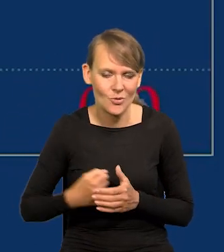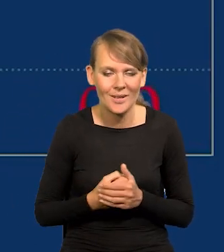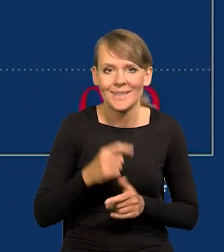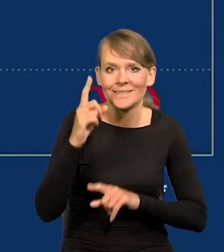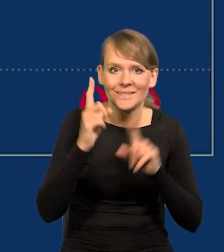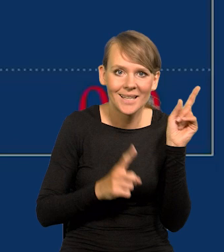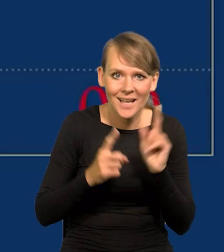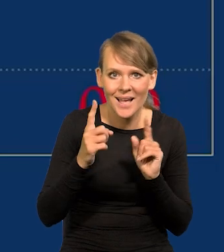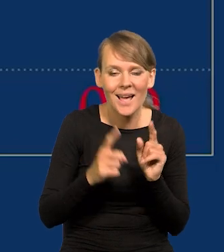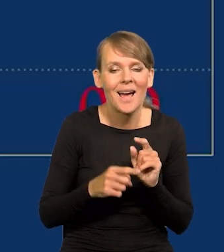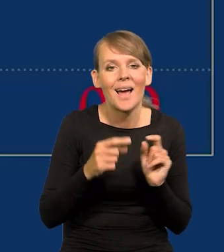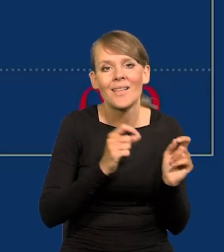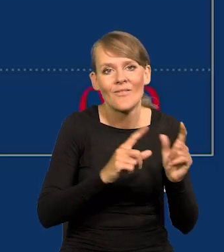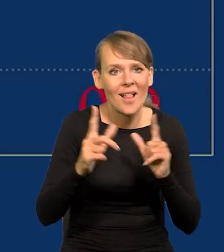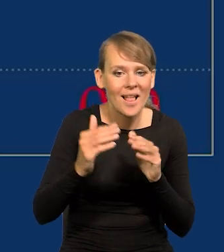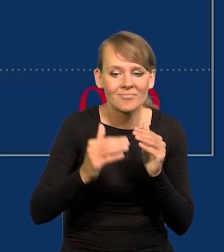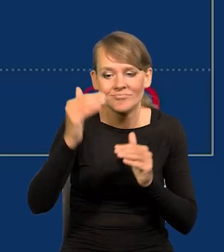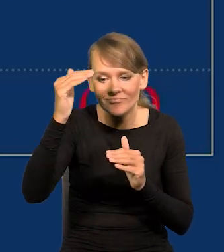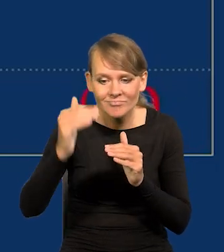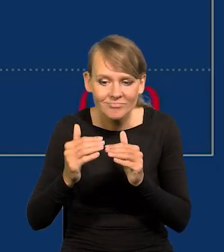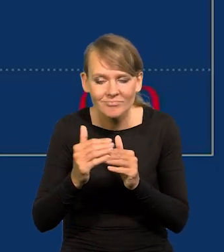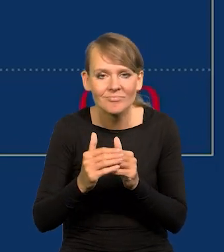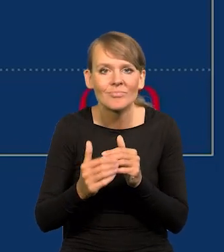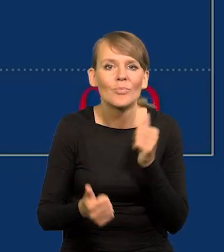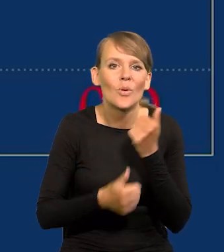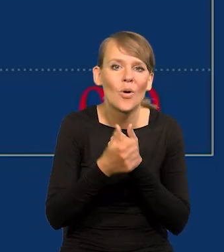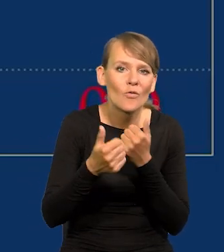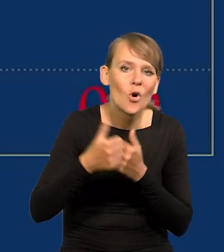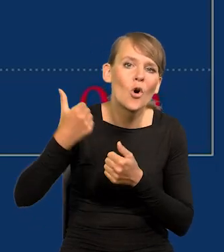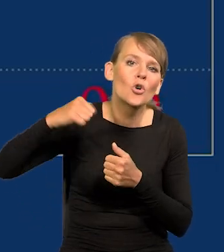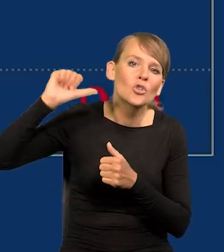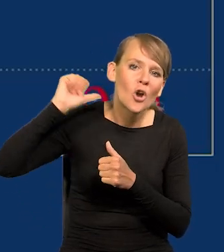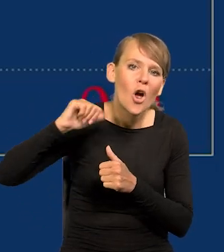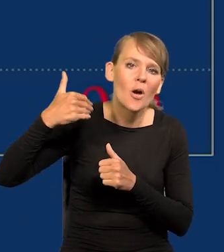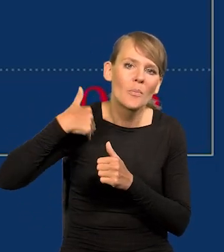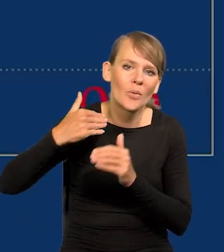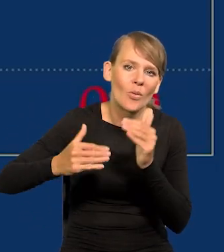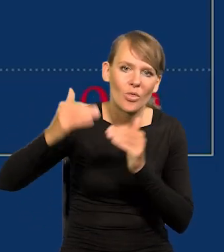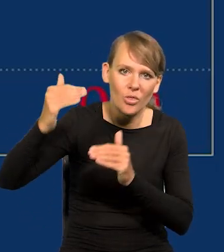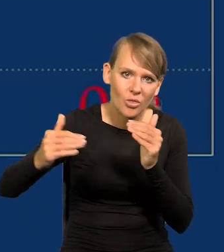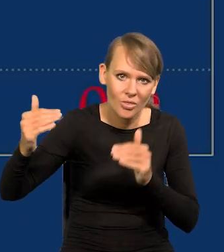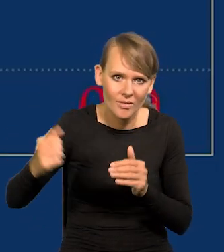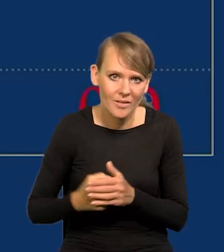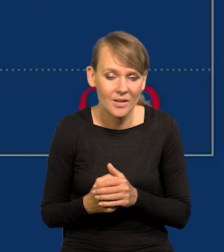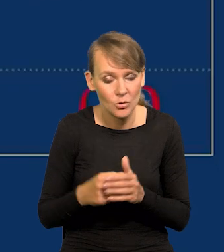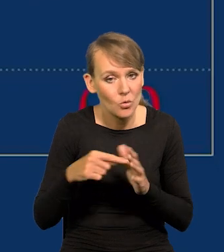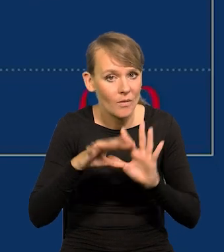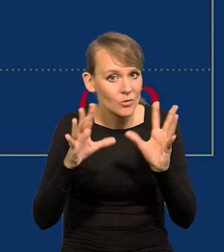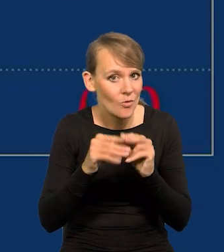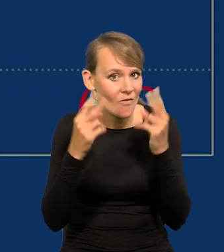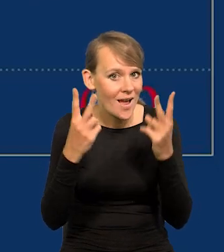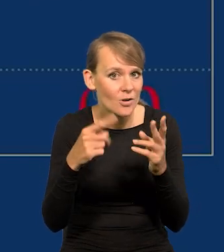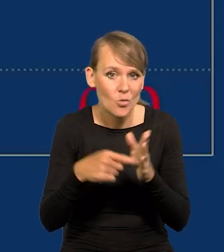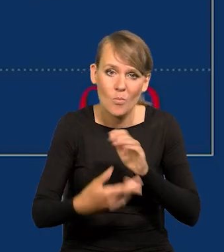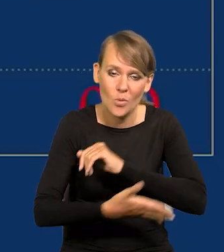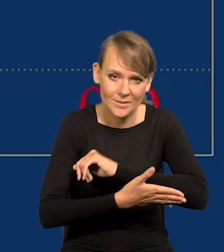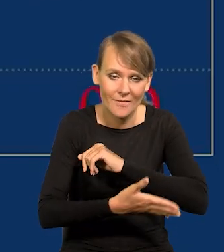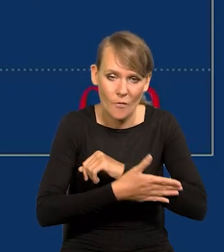I czasami wzrost lub spadek inflacji po prostu odzwierciedla zmiany, które były w zeszłym roku. Ale to jest wszystko ważne, to jest podstawowy wskaźnik.